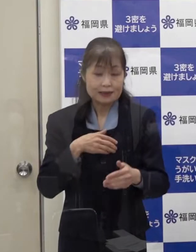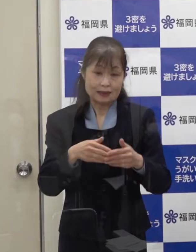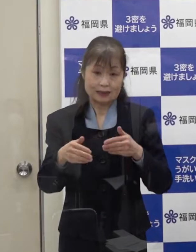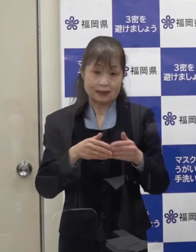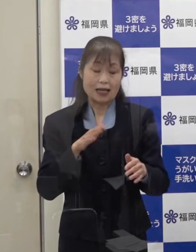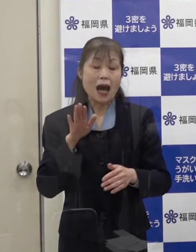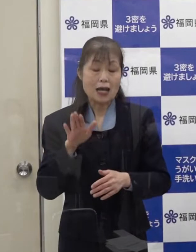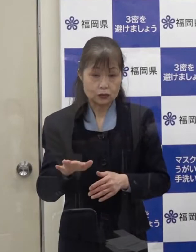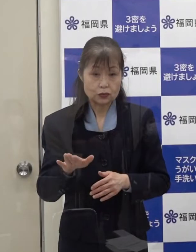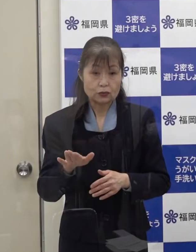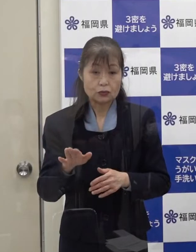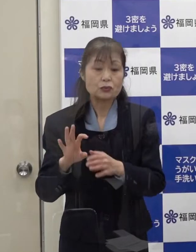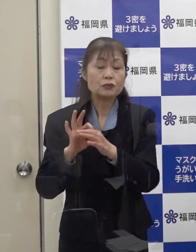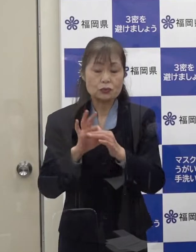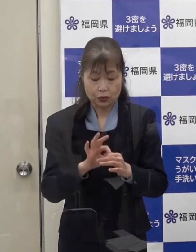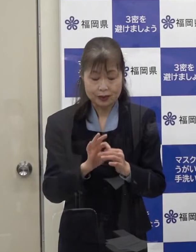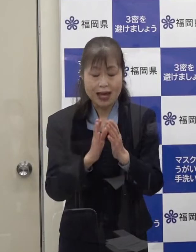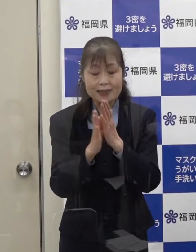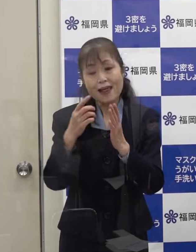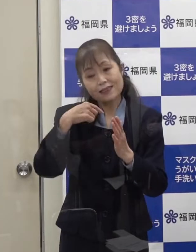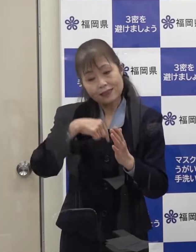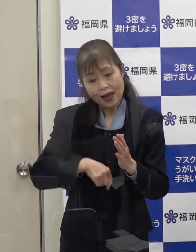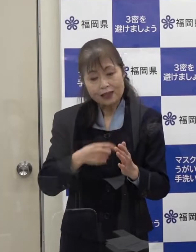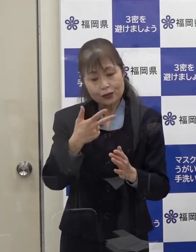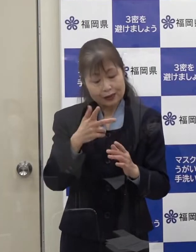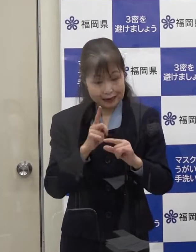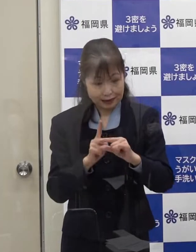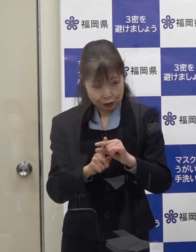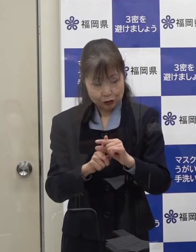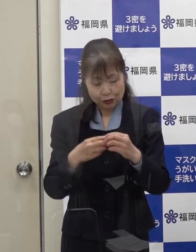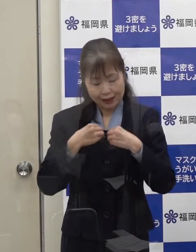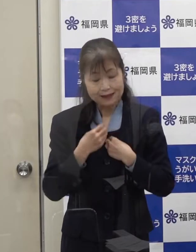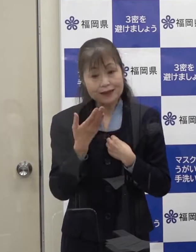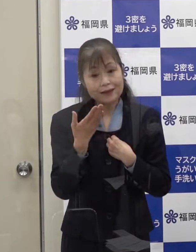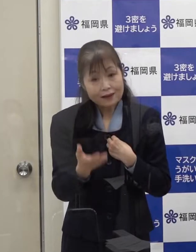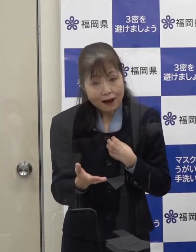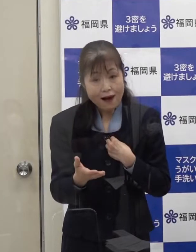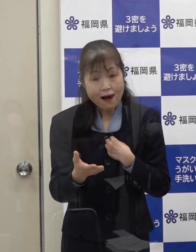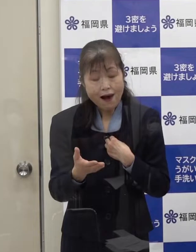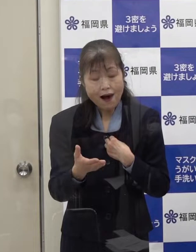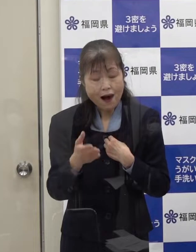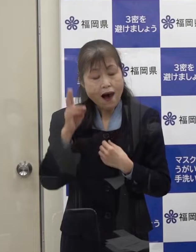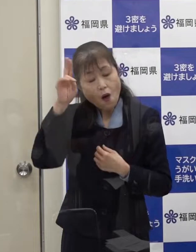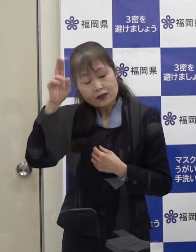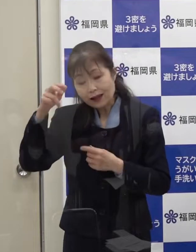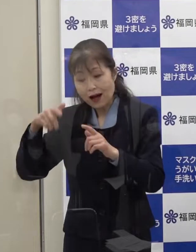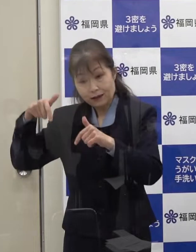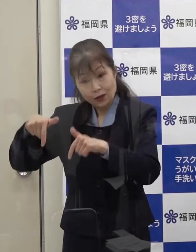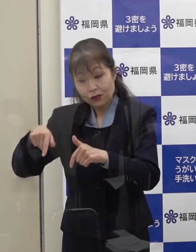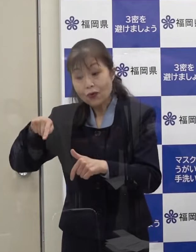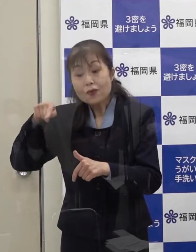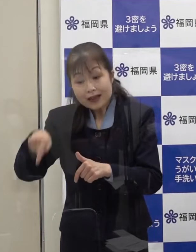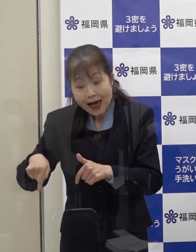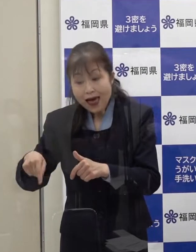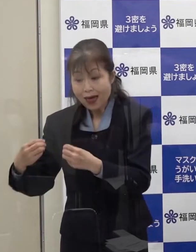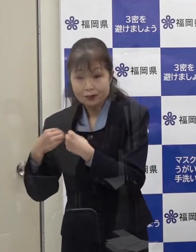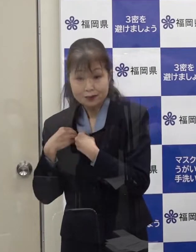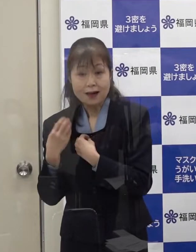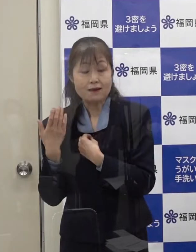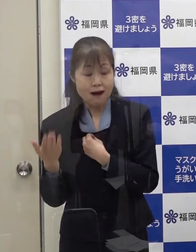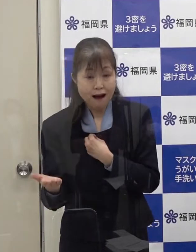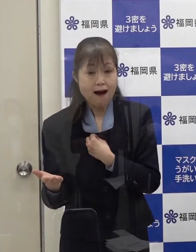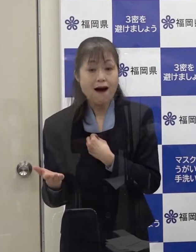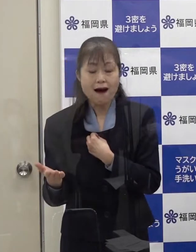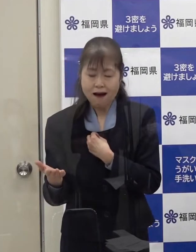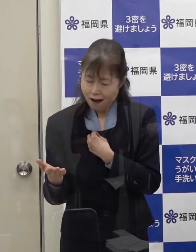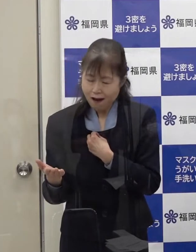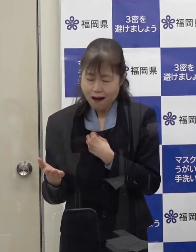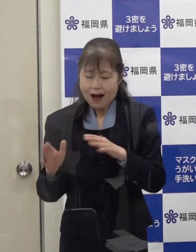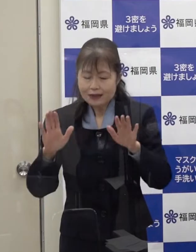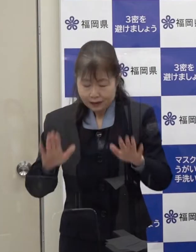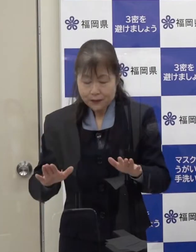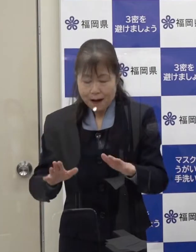県内での市中感染か 大阪 京都において感染をされたのか 断定することができません